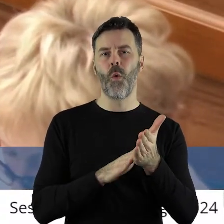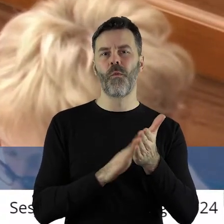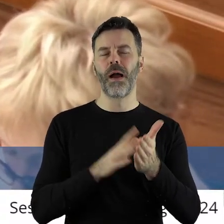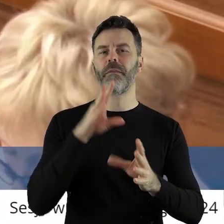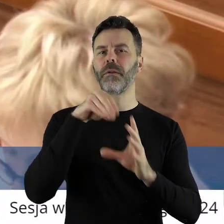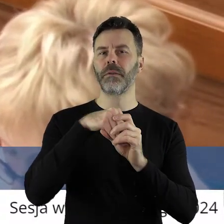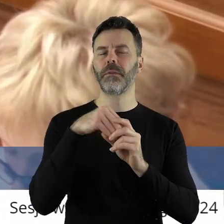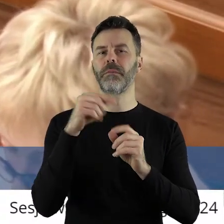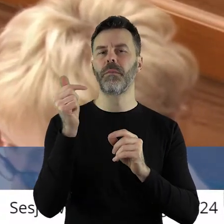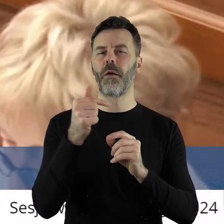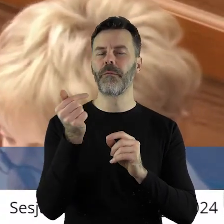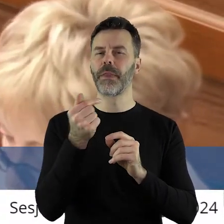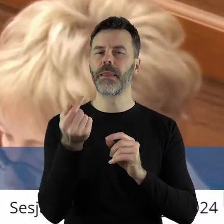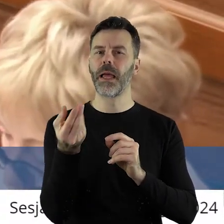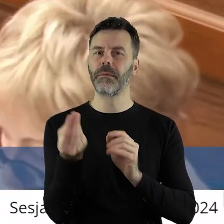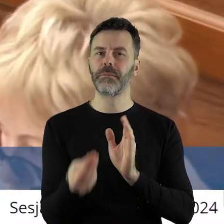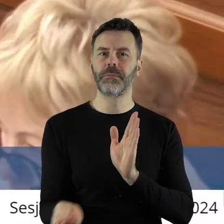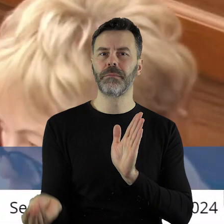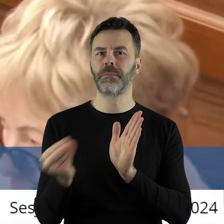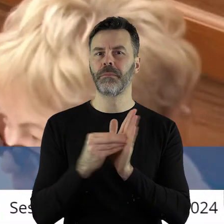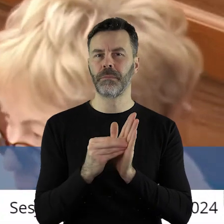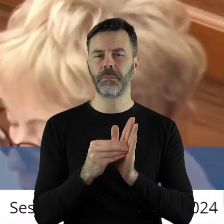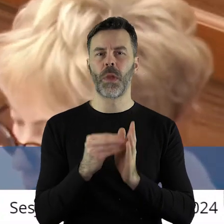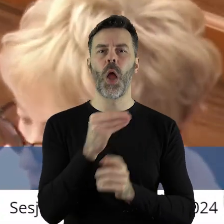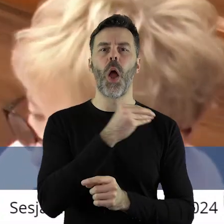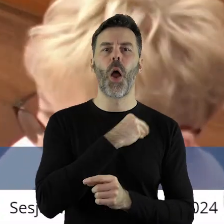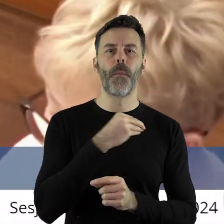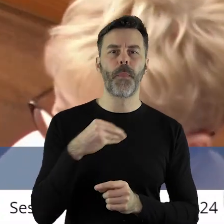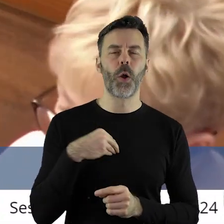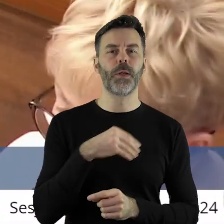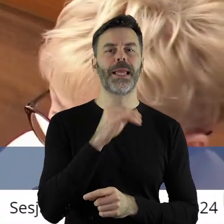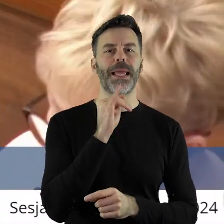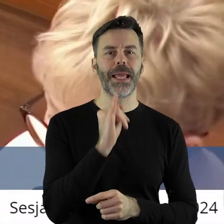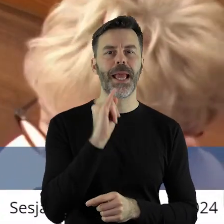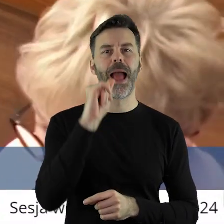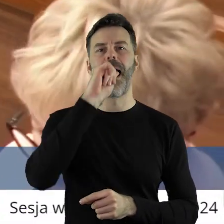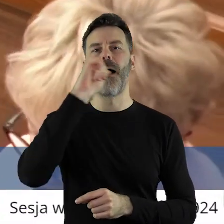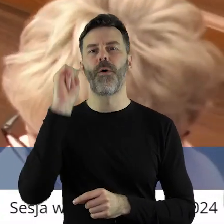powinny znaleźć się stwierdzenia dotyczące polskiego i europejskiego rolnictwa,